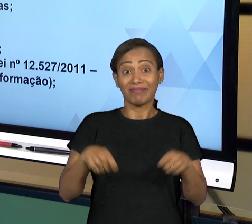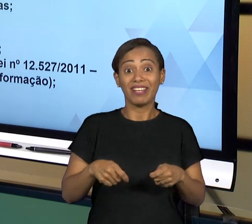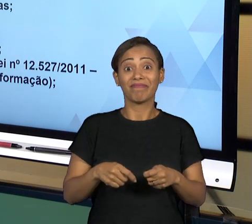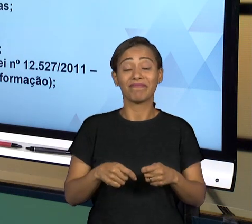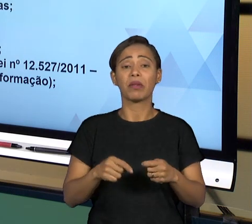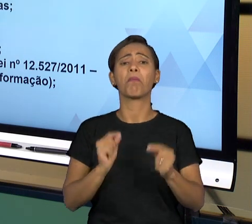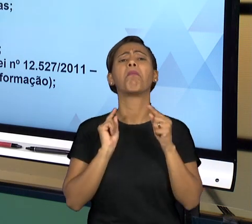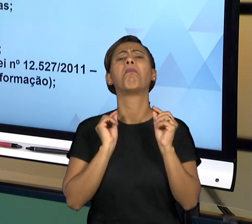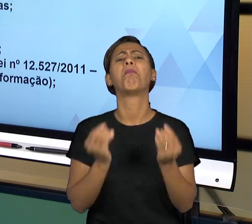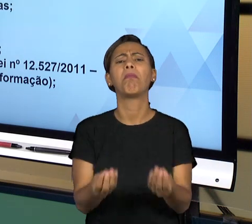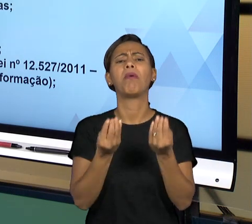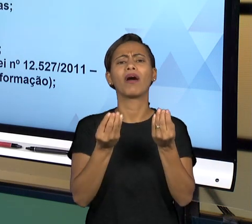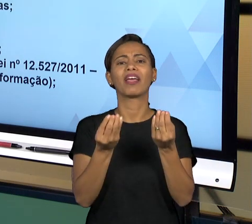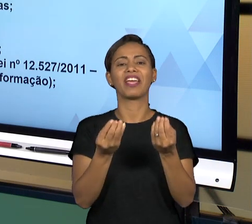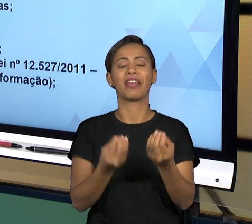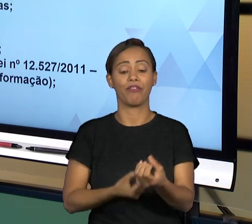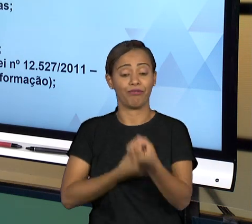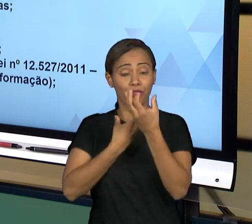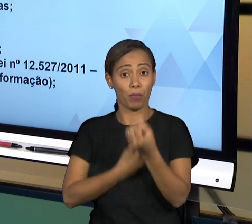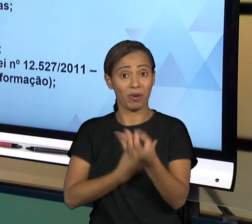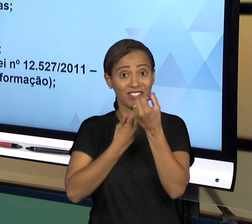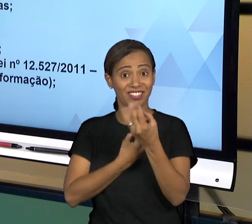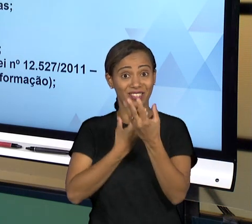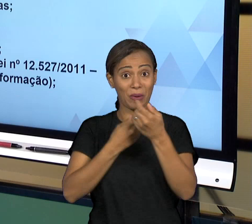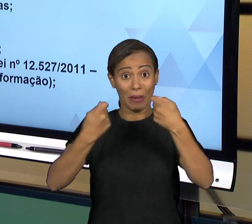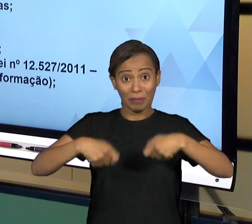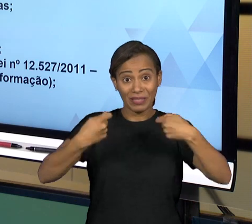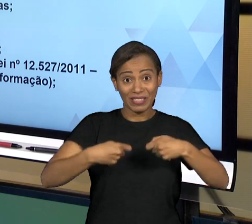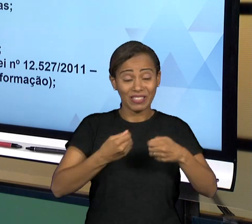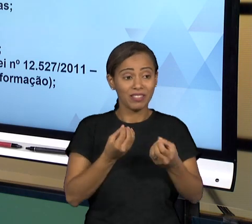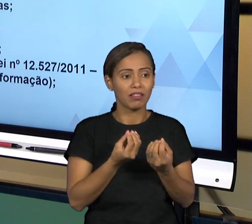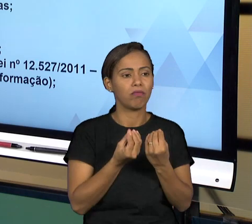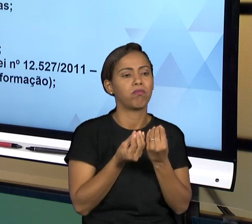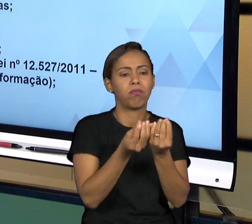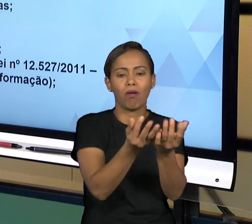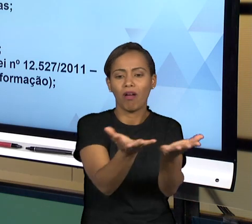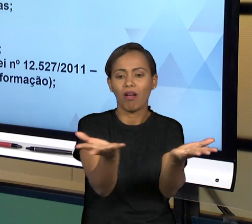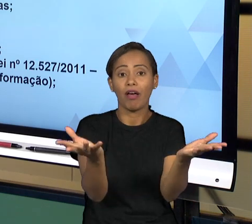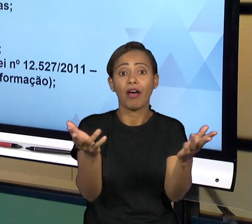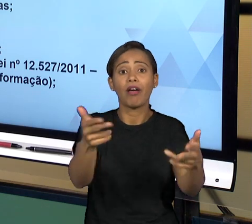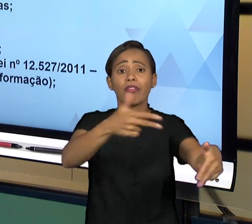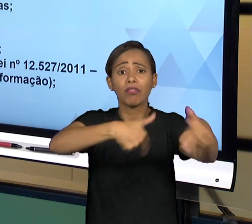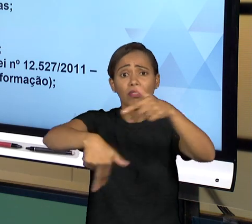CIDADÃO A RESPEITO DE TUDO O QUE ESTÁ ACONTECENDO NO ESTADO. ENTÃO NAQUELA IDEIA DE